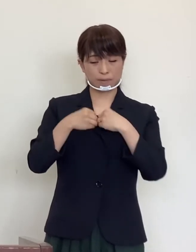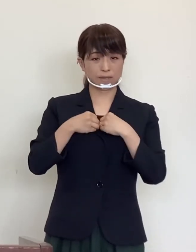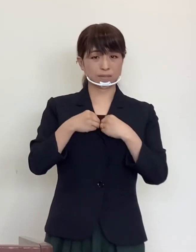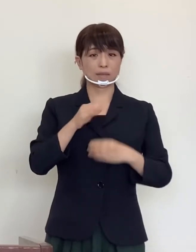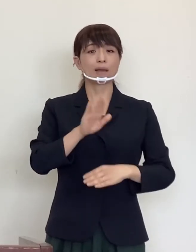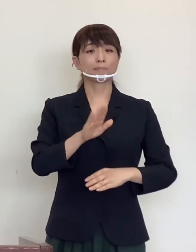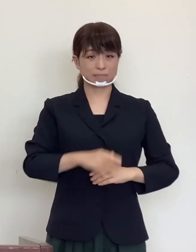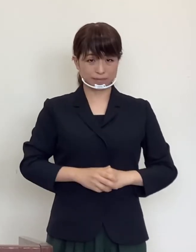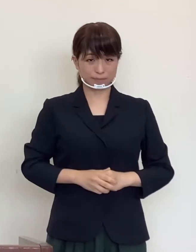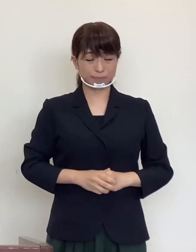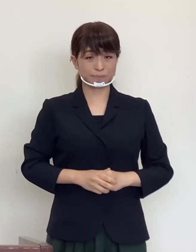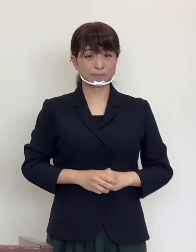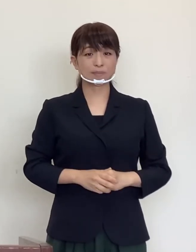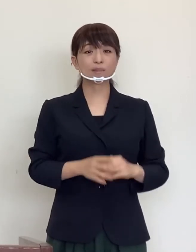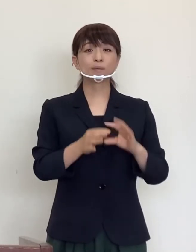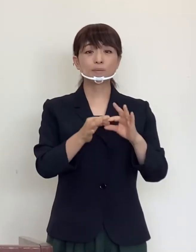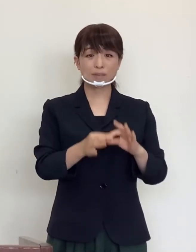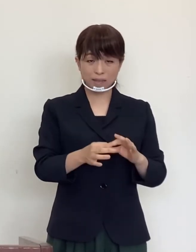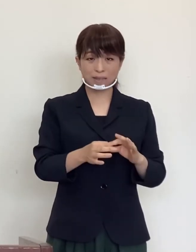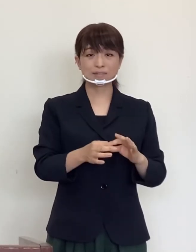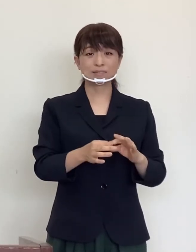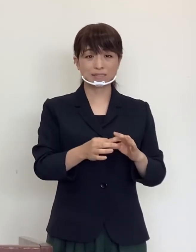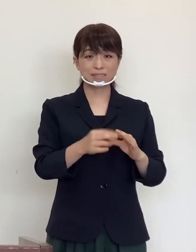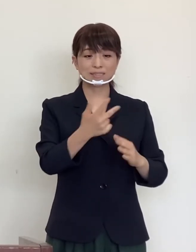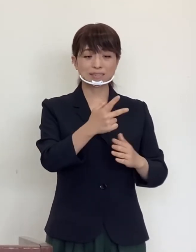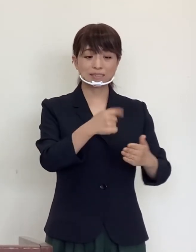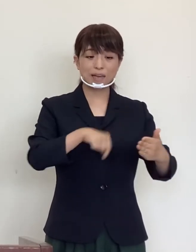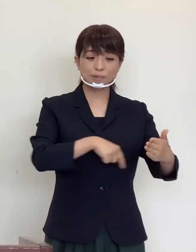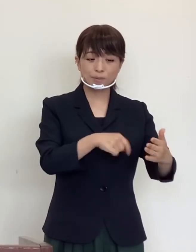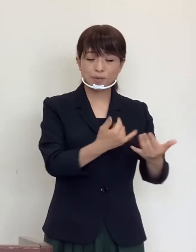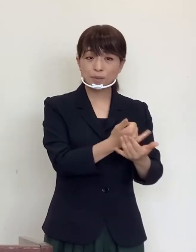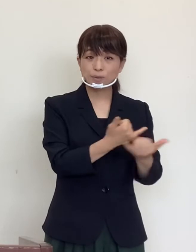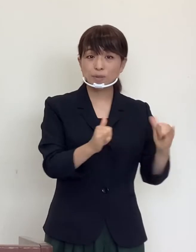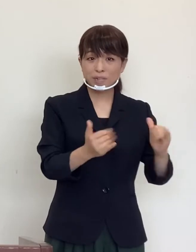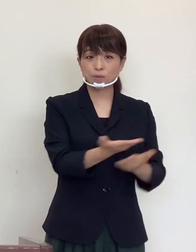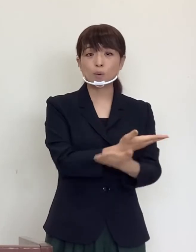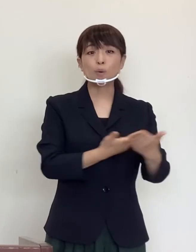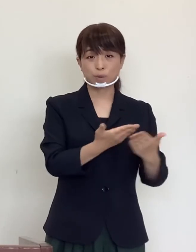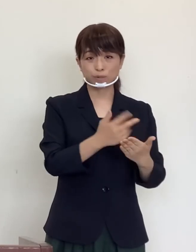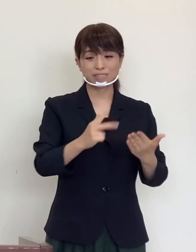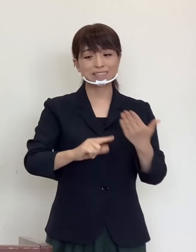従いまして、市内の方との交流も、市外の方との交流も